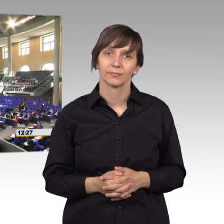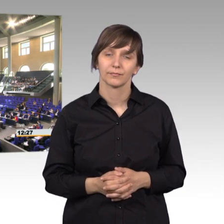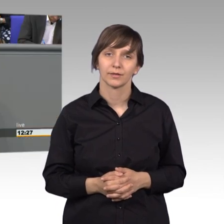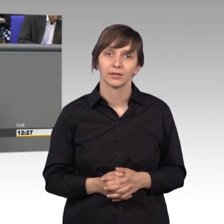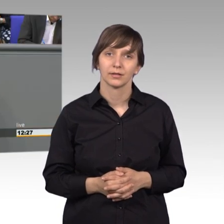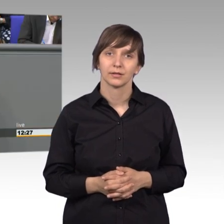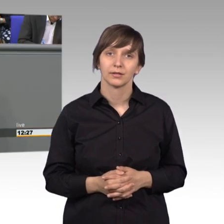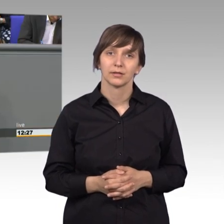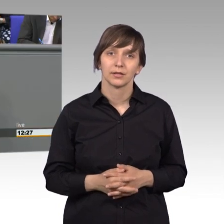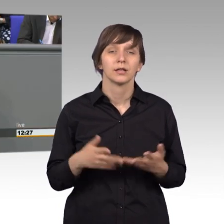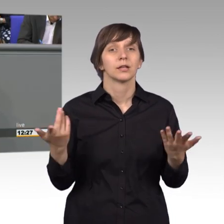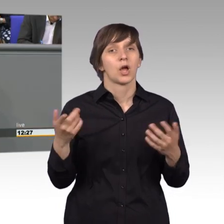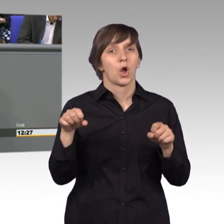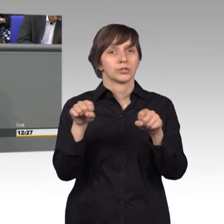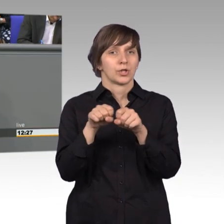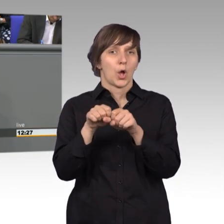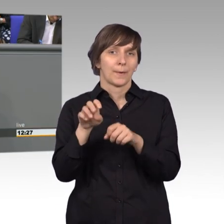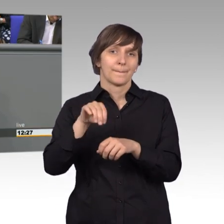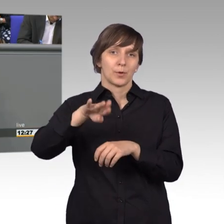Die Mühlenbergschleuse in Rostock wurde schon angesprochen.